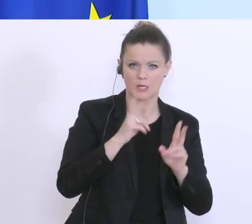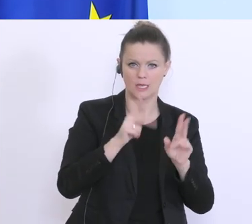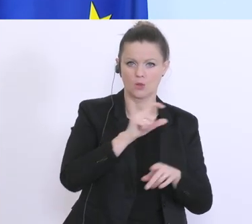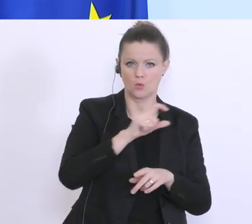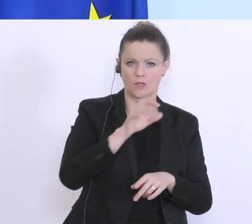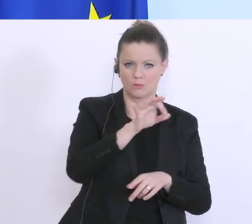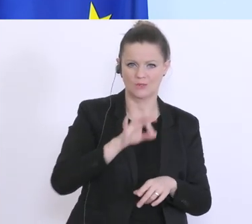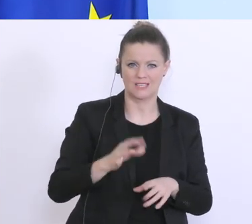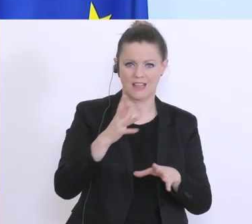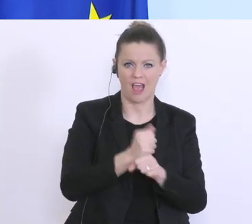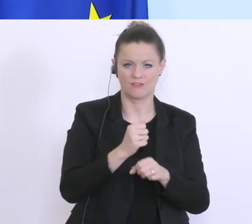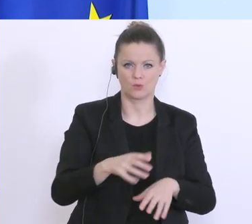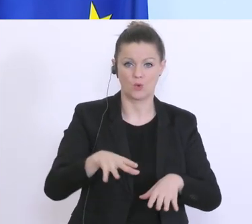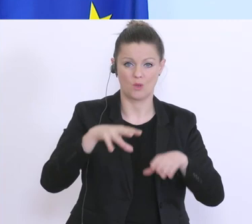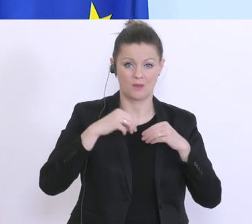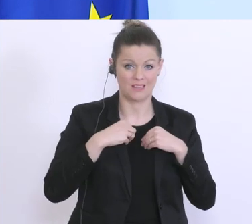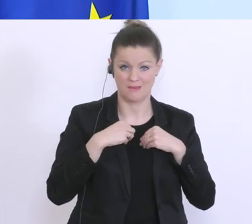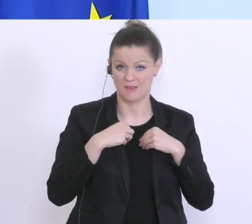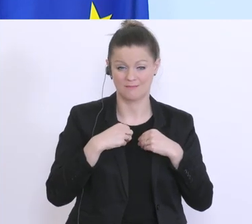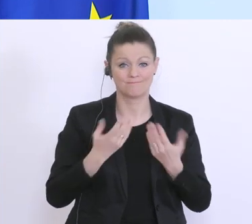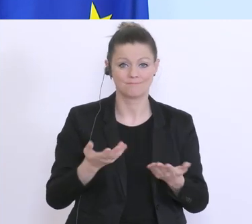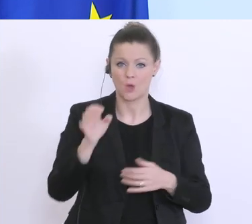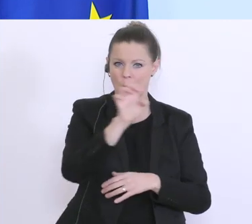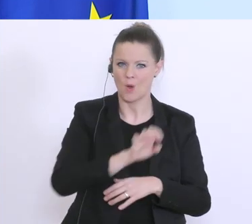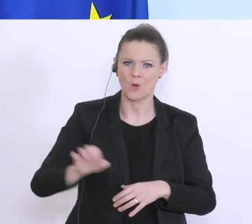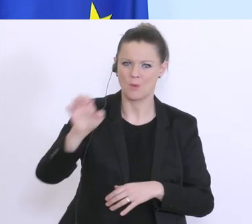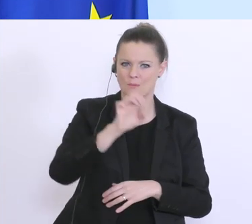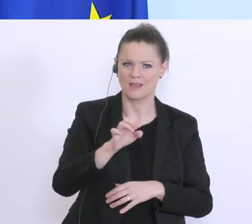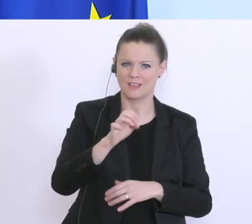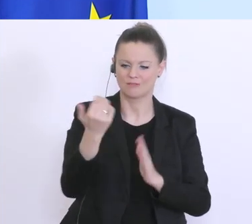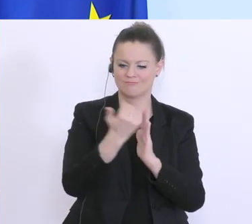Haftung übernimmt. Das können wir auf Basis der europäischen Vorgaben gar nicht. Hier versuchen